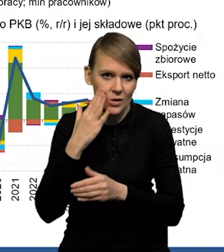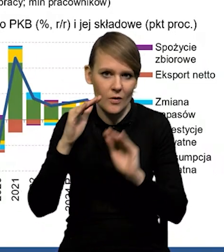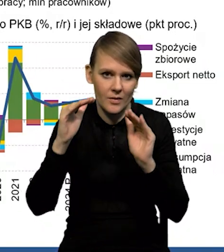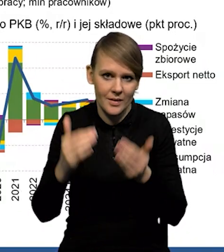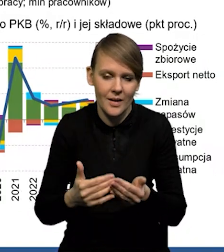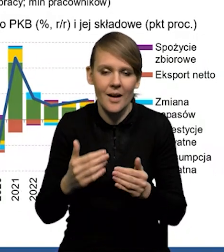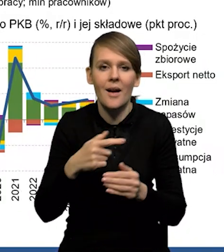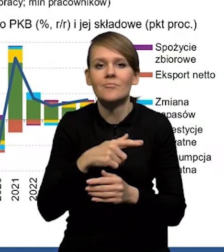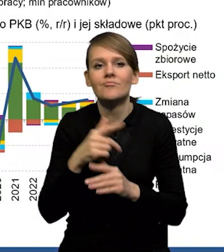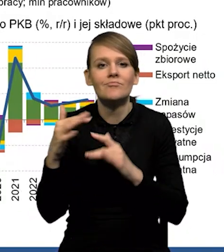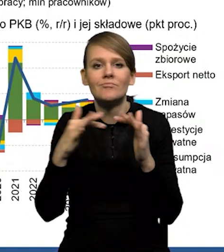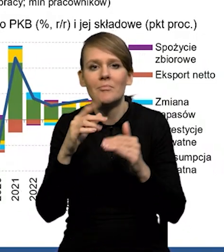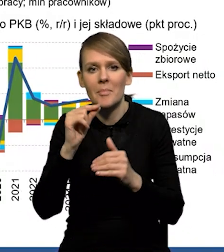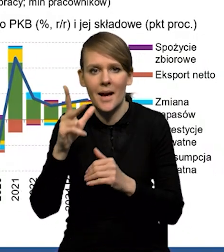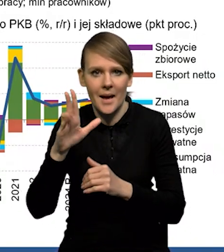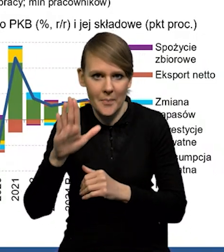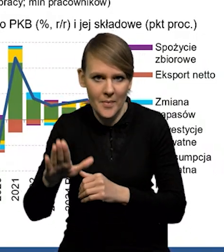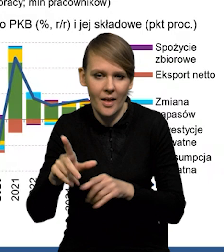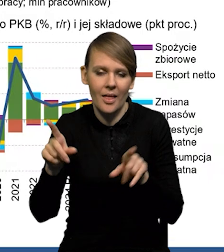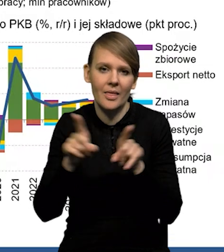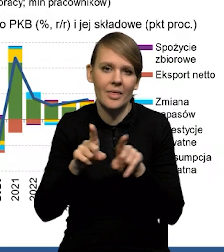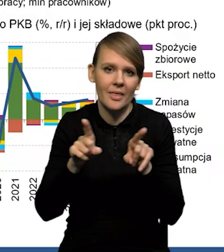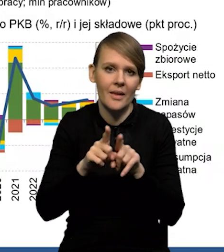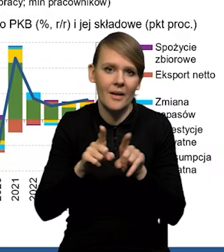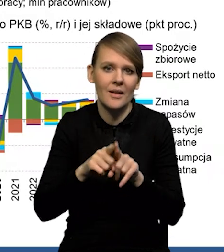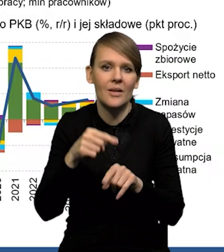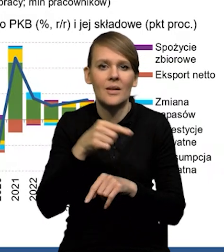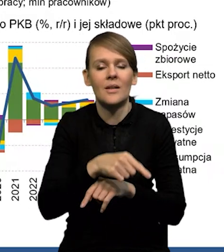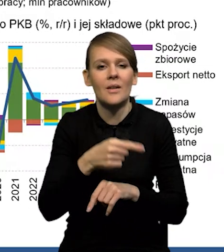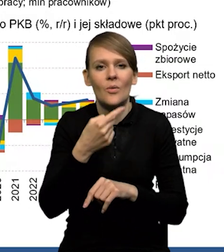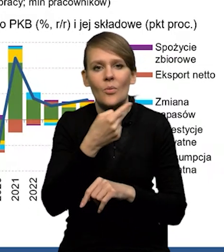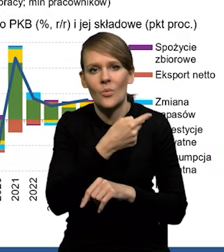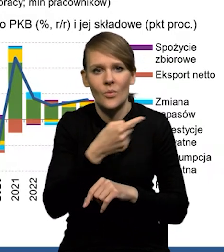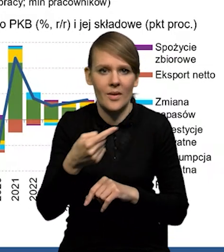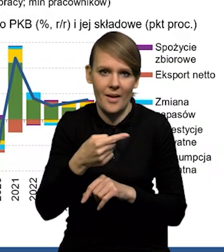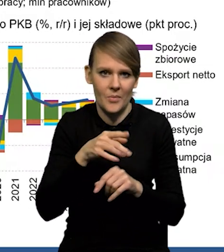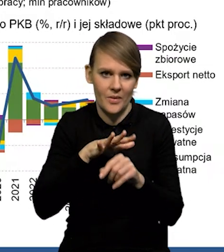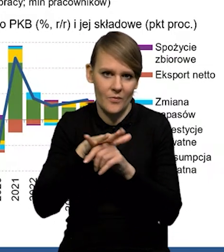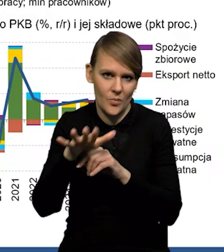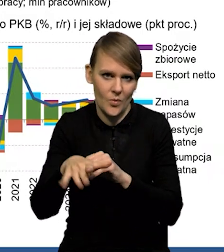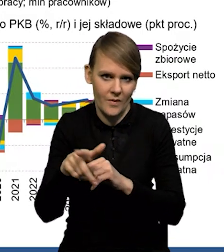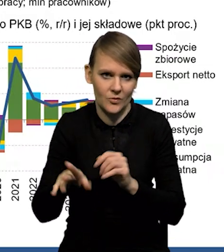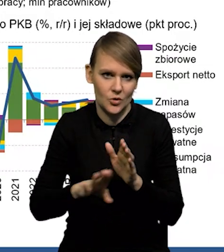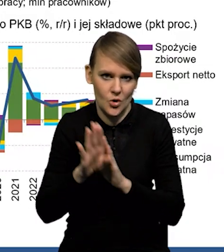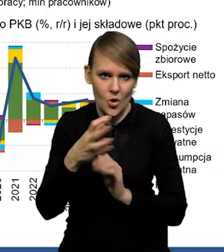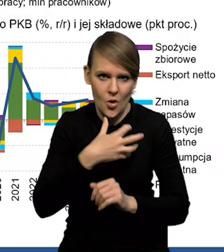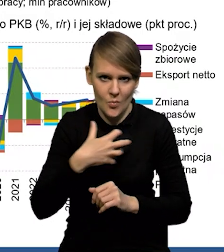i w relacji do PKB i również, jako ujemną kontrybucję we wzroście gospodarczym, a to jest sektor,